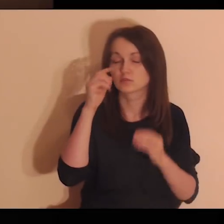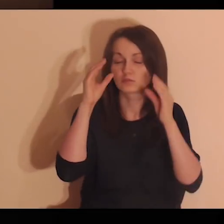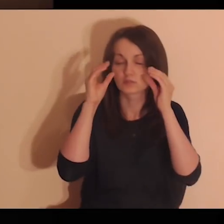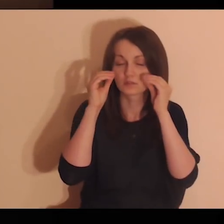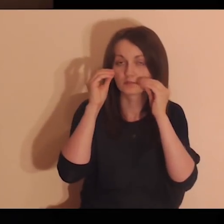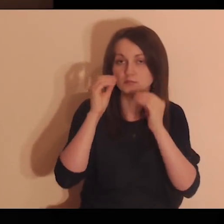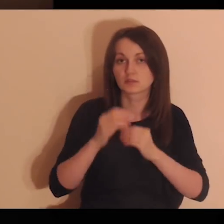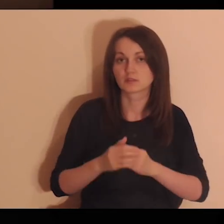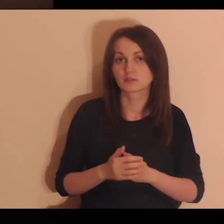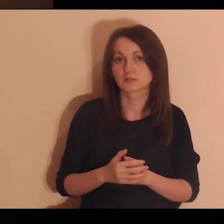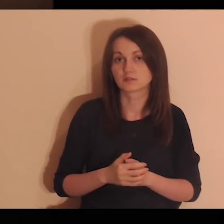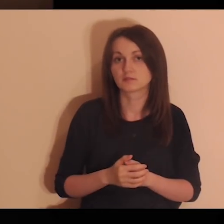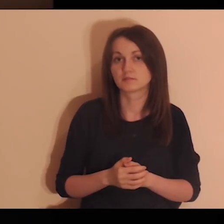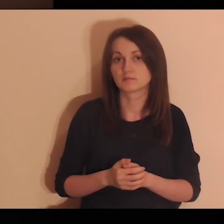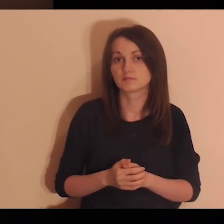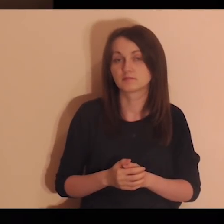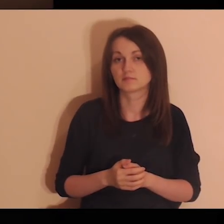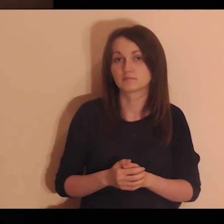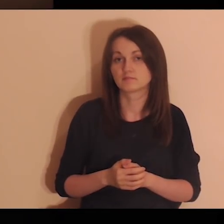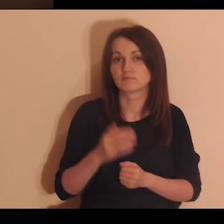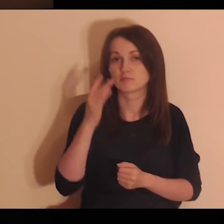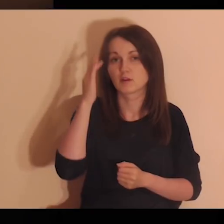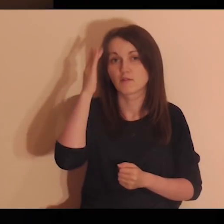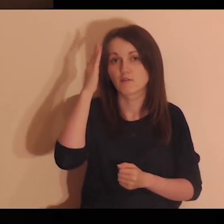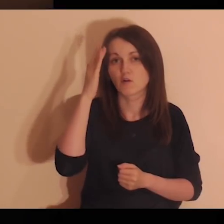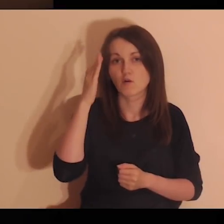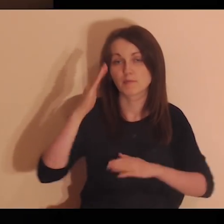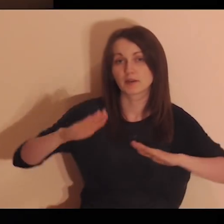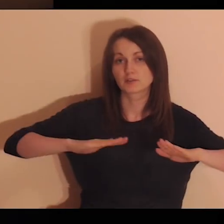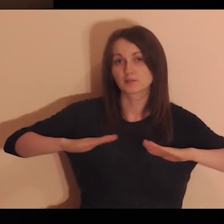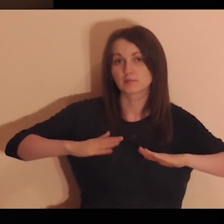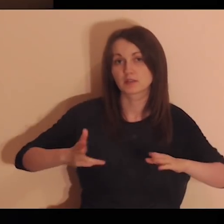Mając zamknięte oczy, wyobraź sobie miejsce,